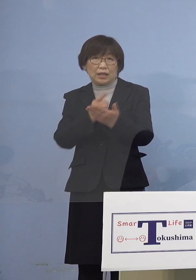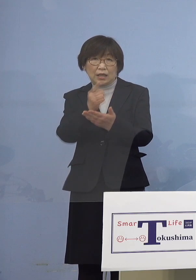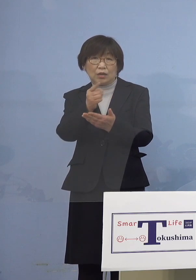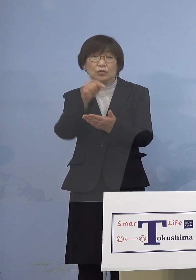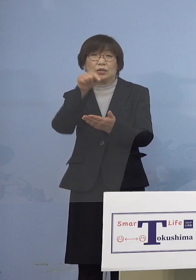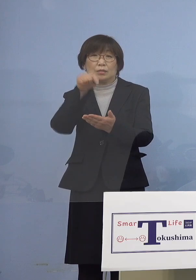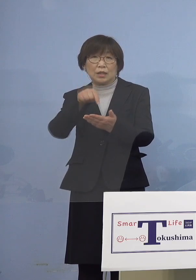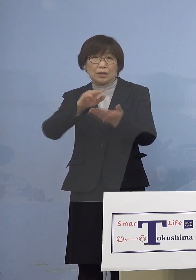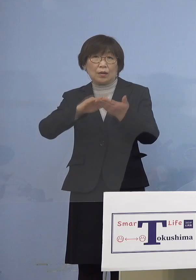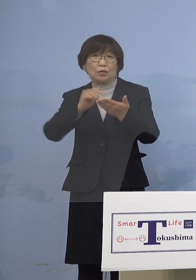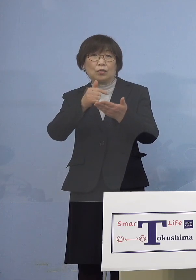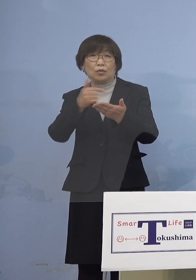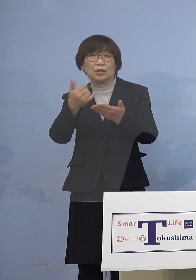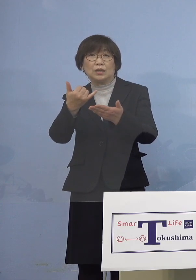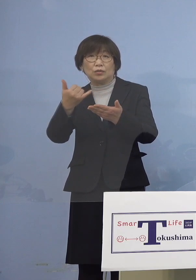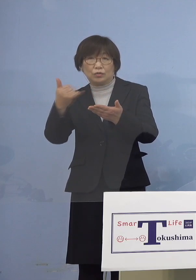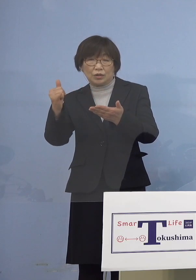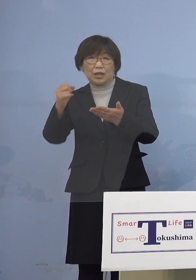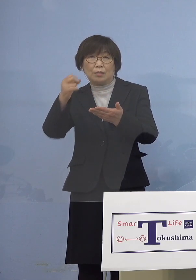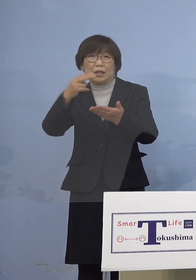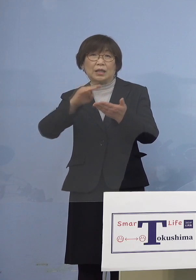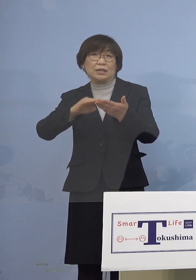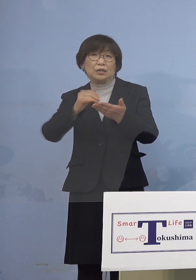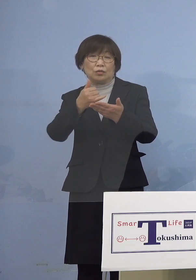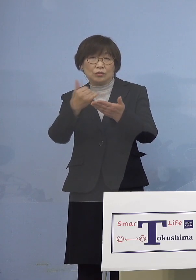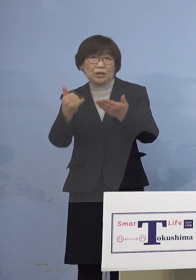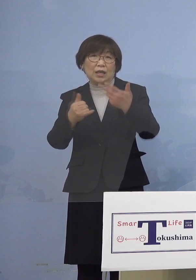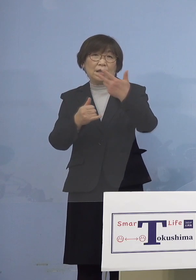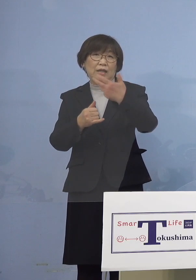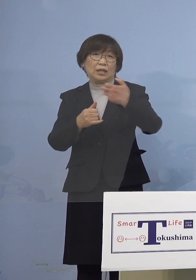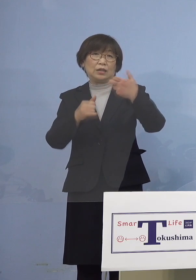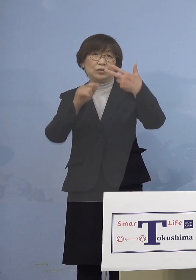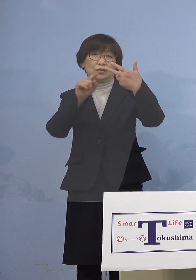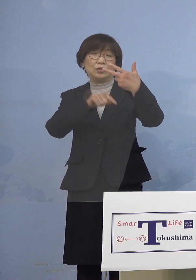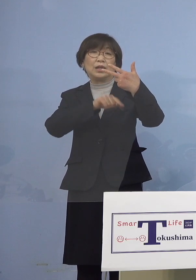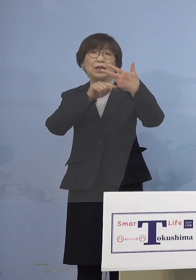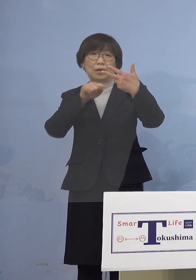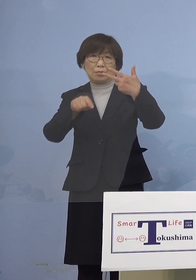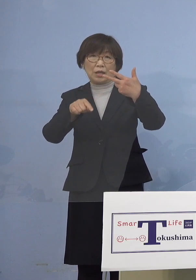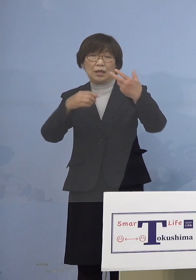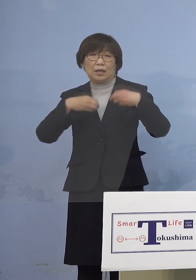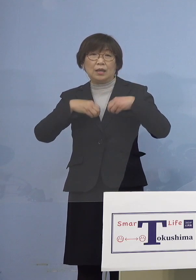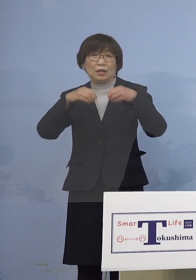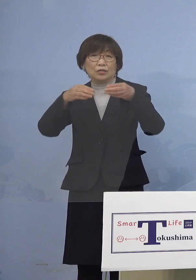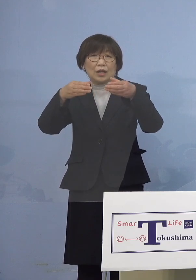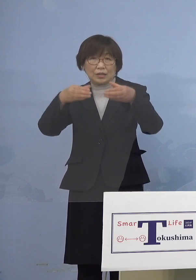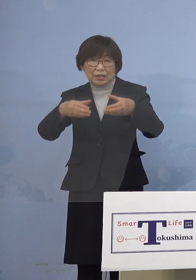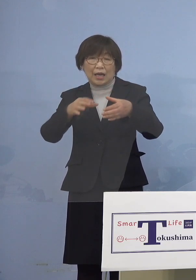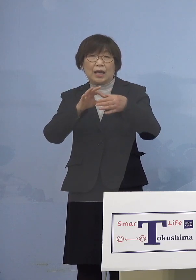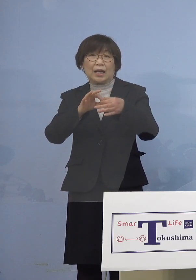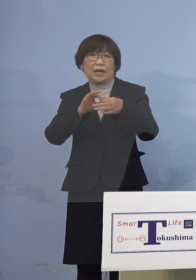濃厚接触者または接触者が77名 クラスター関連が22名